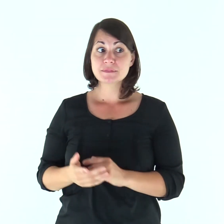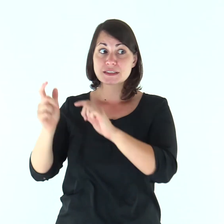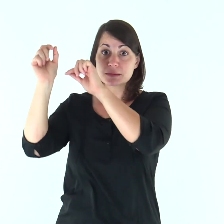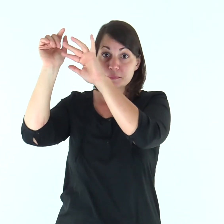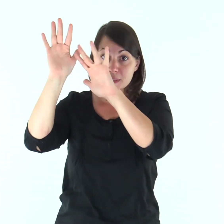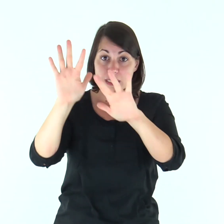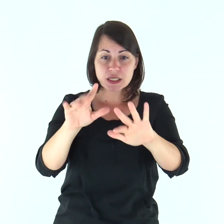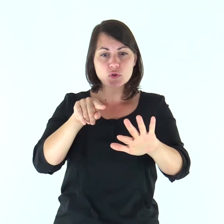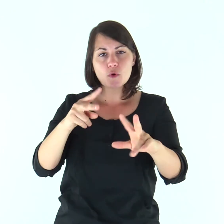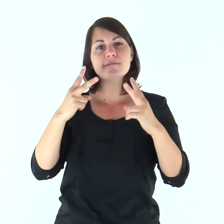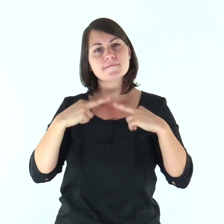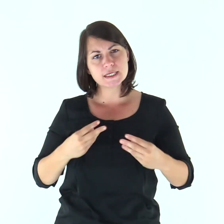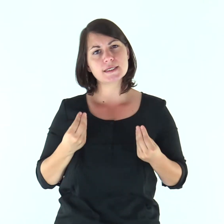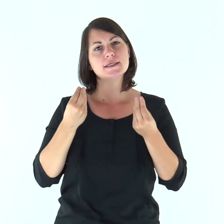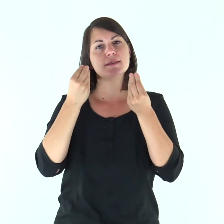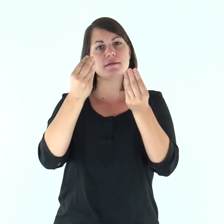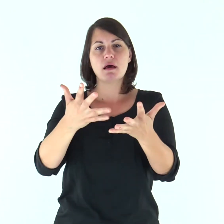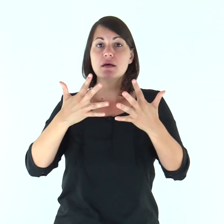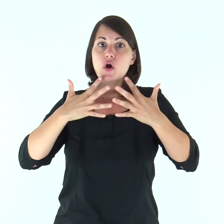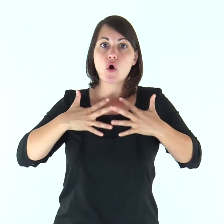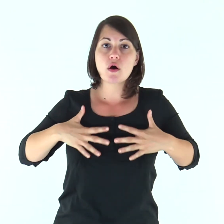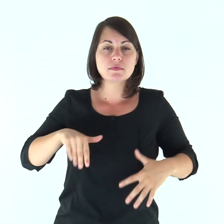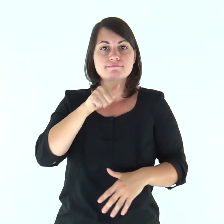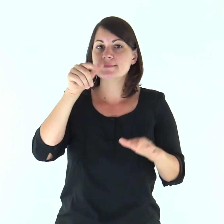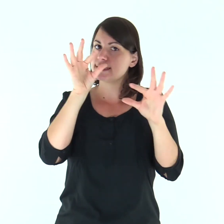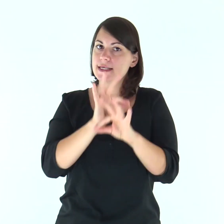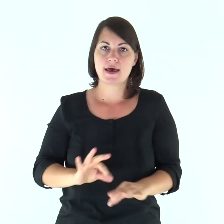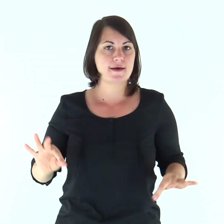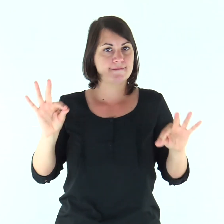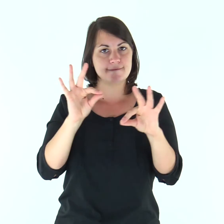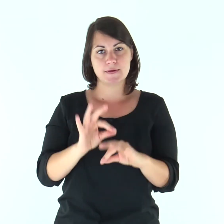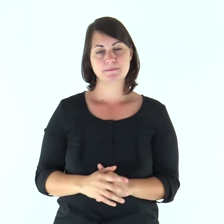È lo Spirito che dà la vita, la carne non giova a nulla;